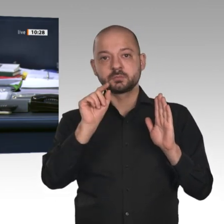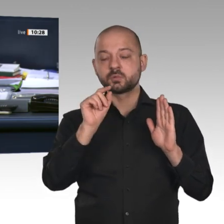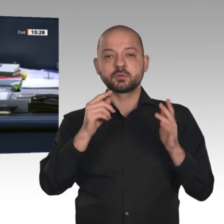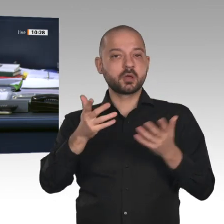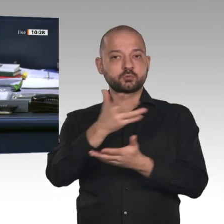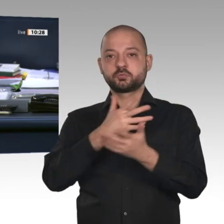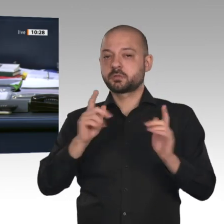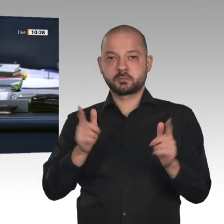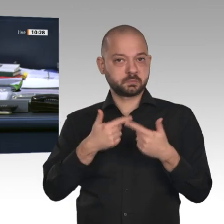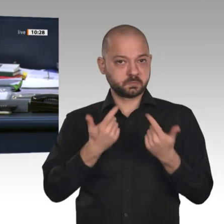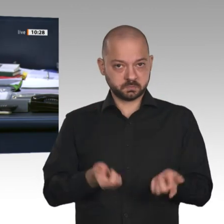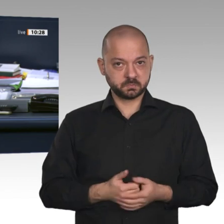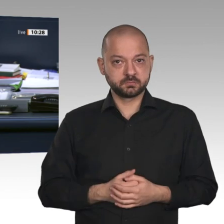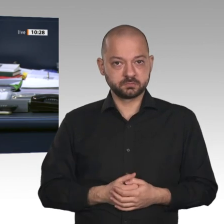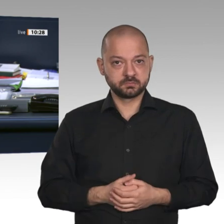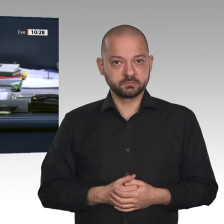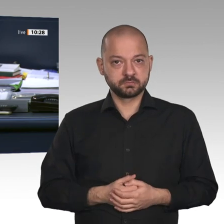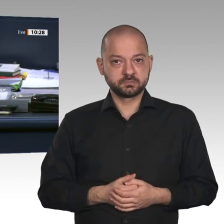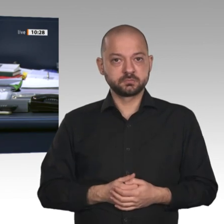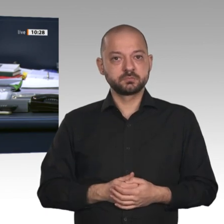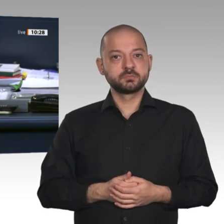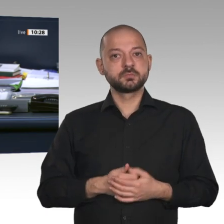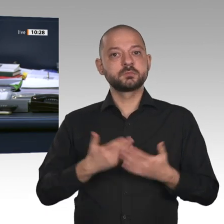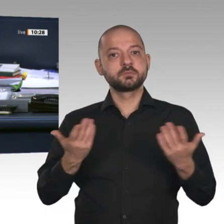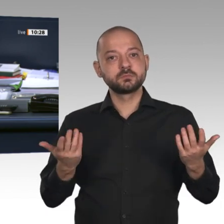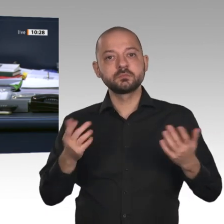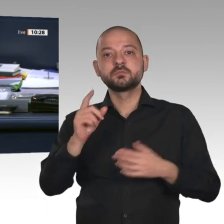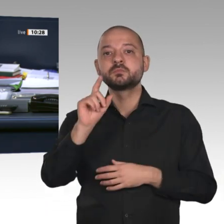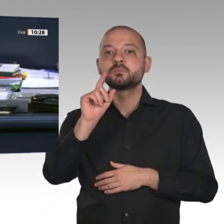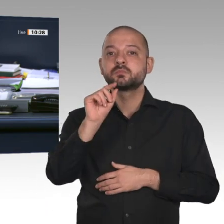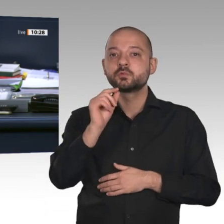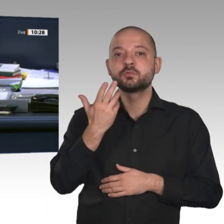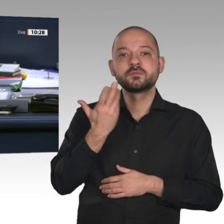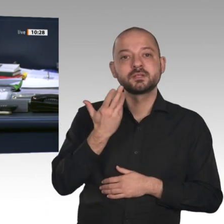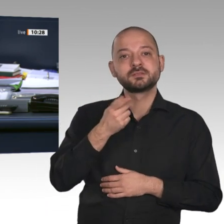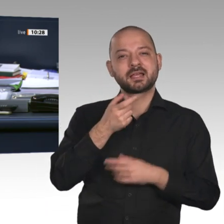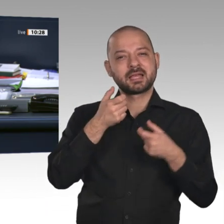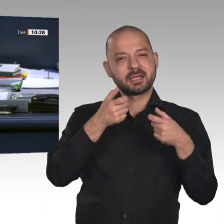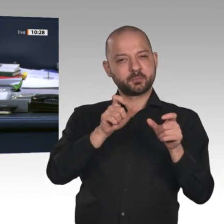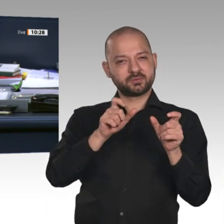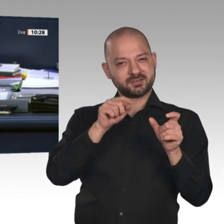Drucksache 19/16920, zu dem Antrag auf Genehmigung zum Vollzug gerichtlicher Durchsuchungs- und Beschlagnahmebeschlüsse.